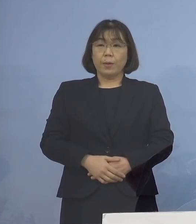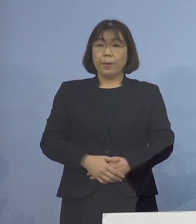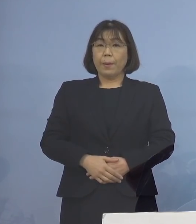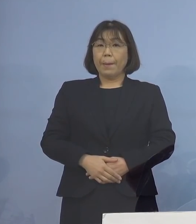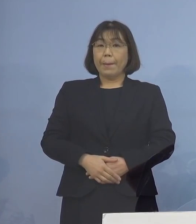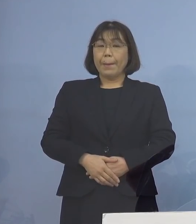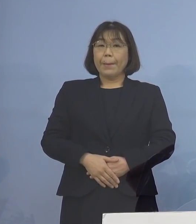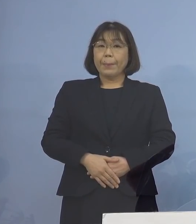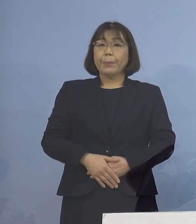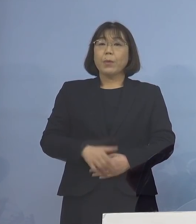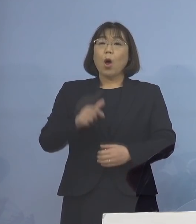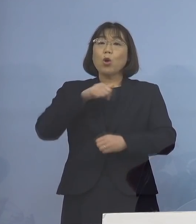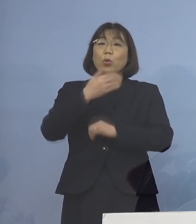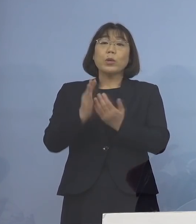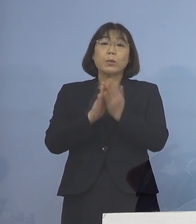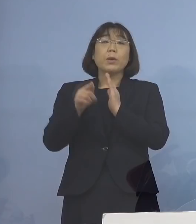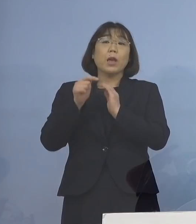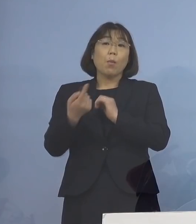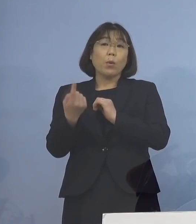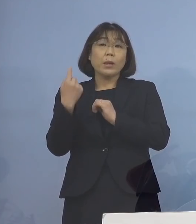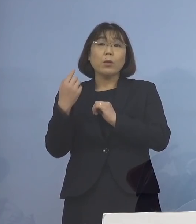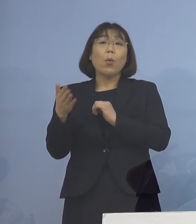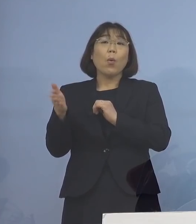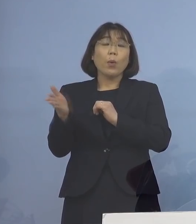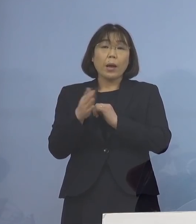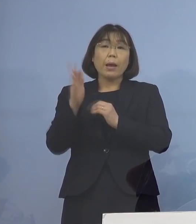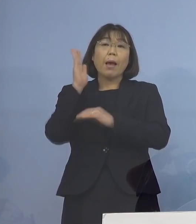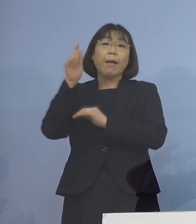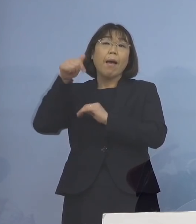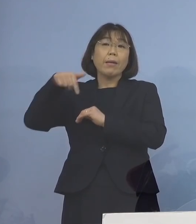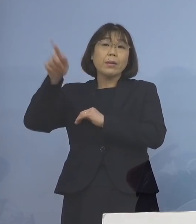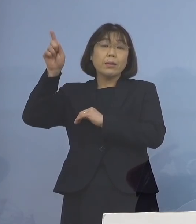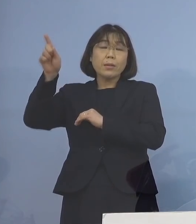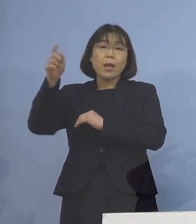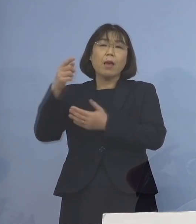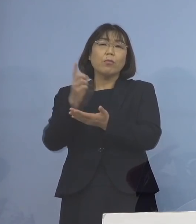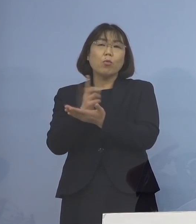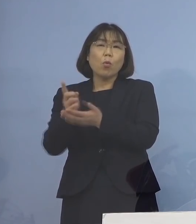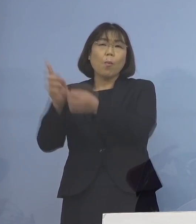本県におきましても、昨日から 政府の方針に則った運用を